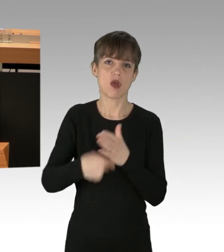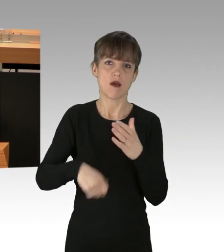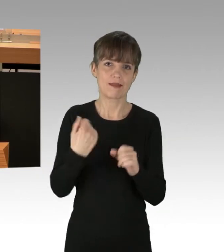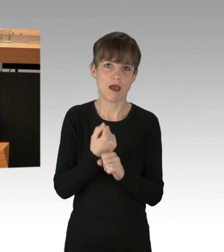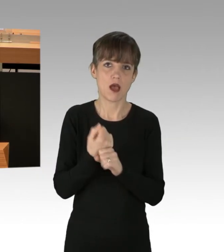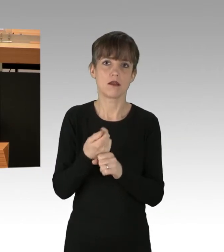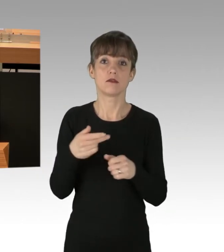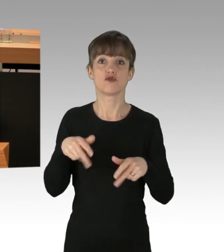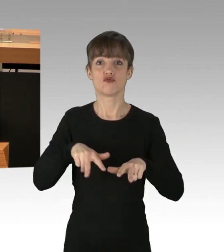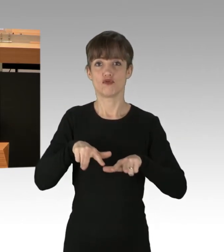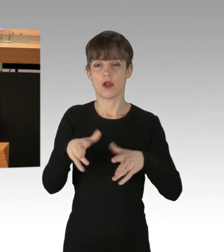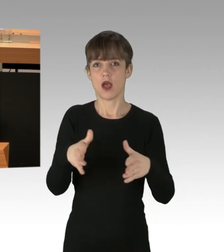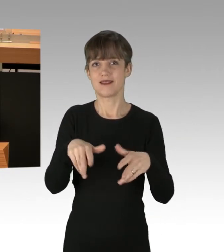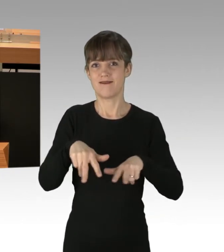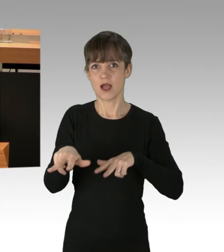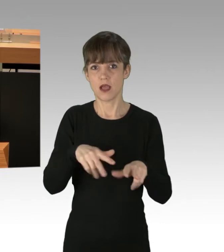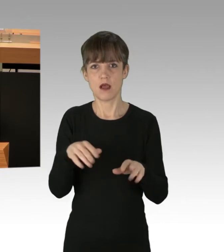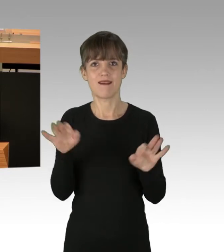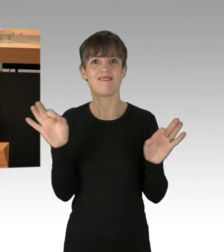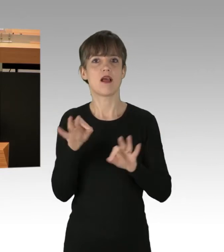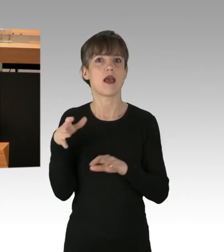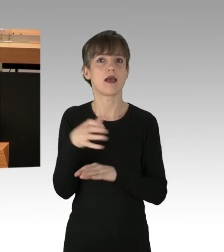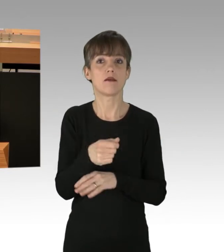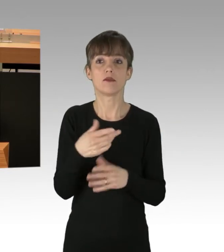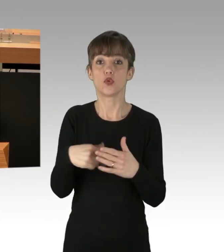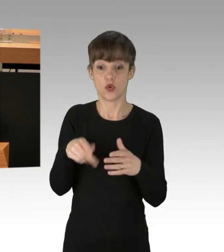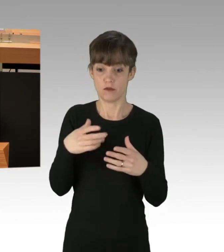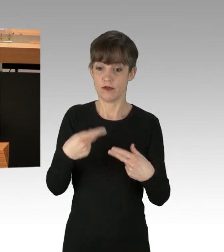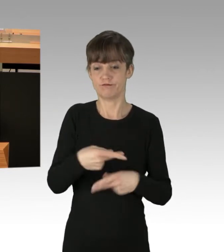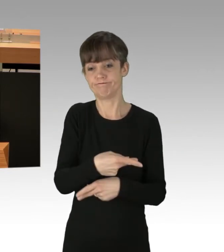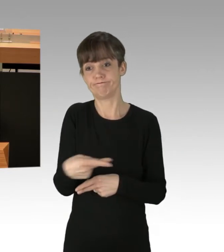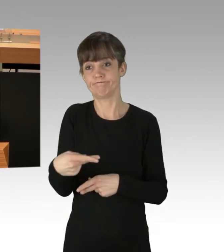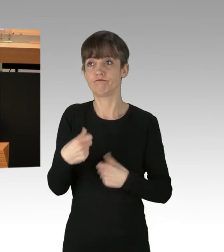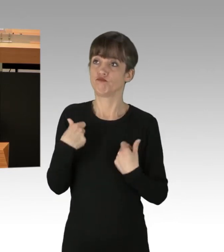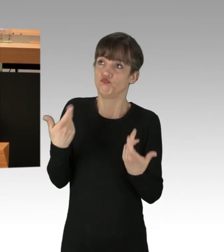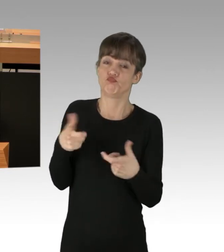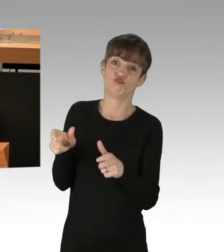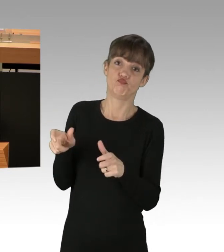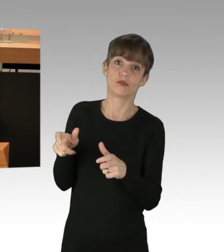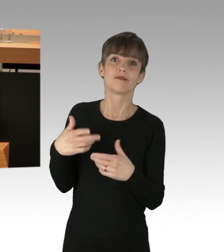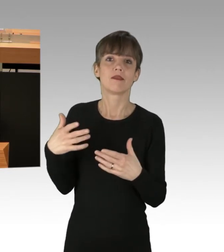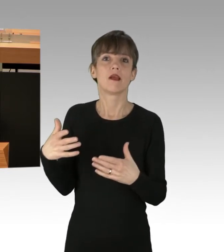Nötigung, Behinderung von Rettungskräften, Widerstand gegen Vollstreckungsbeamte sind zur Anzeige zu bringen.